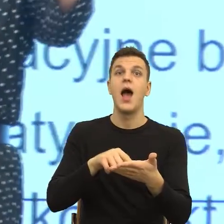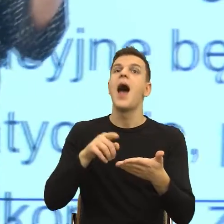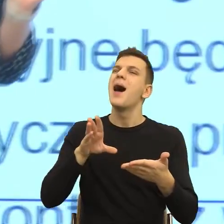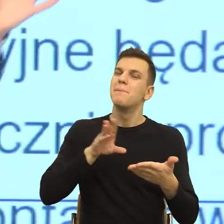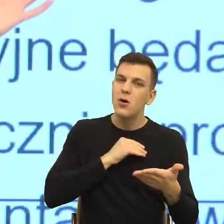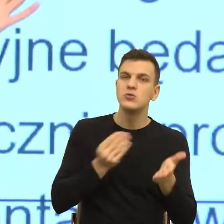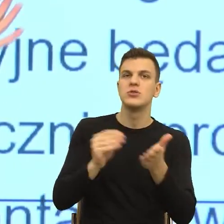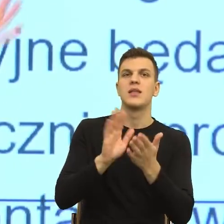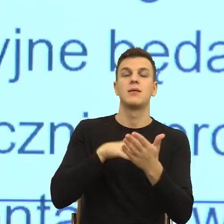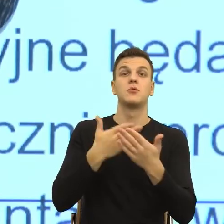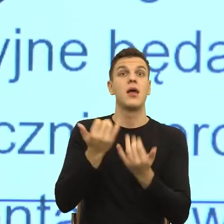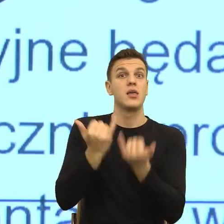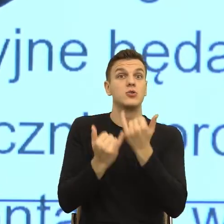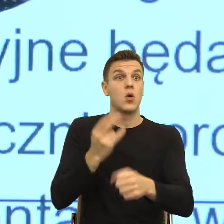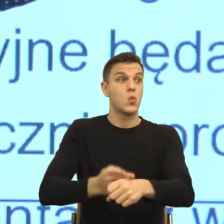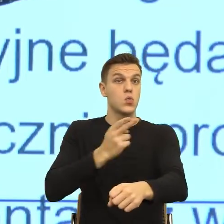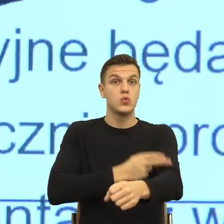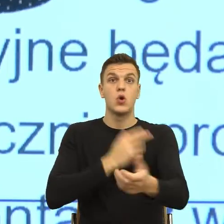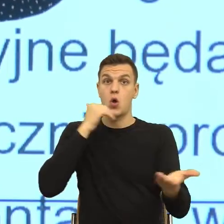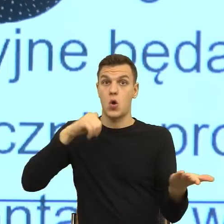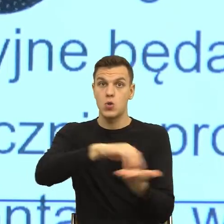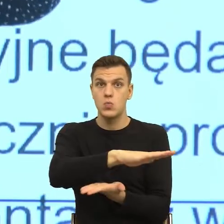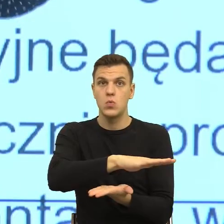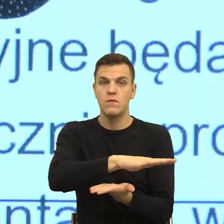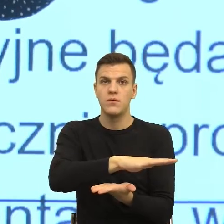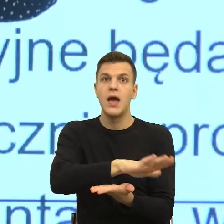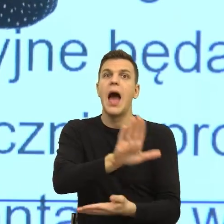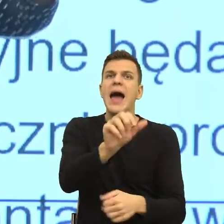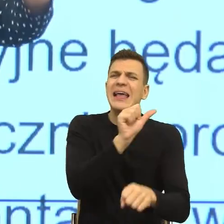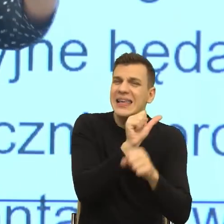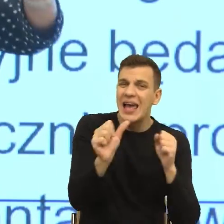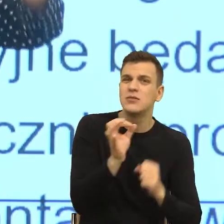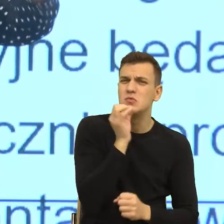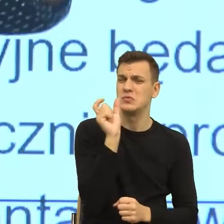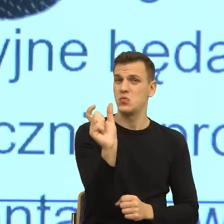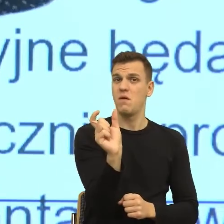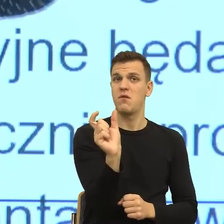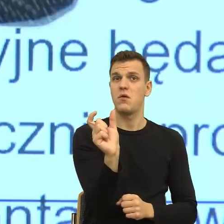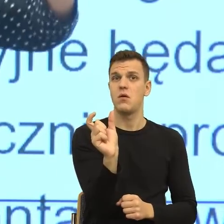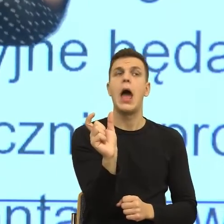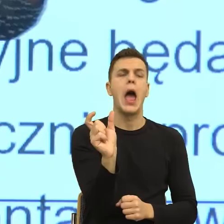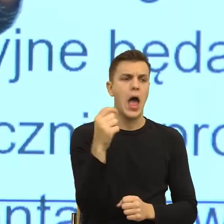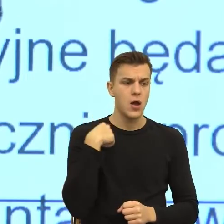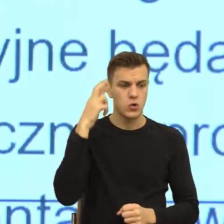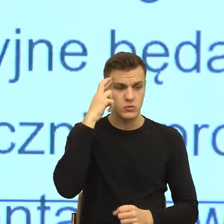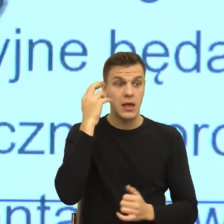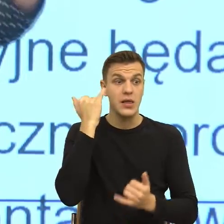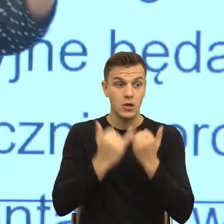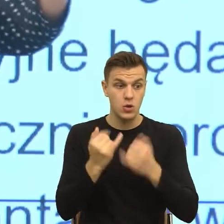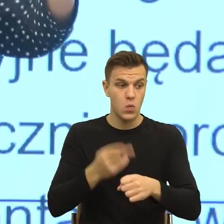na scenę zdarzeń nawet takie wiecie Państwo metaforyczne miejsce, gdzie mogę pójść i pogadać z panią Krysią z trzeciego piętra. Co ja mam zrobić?